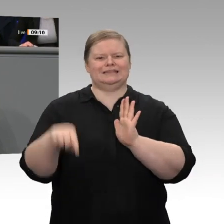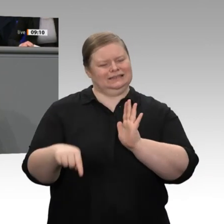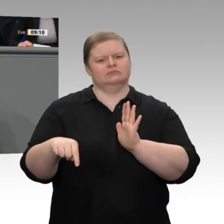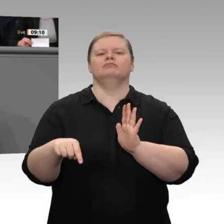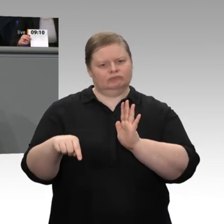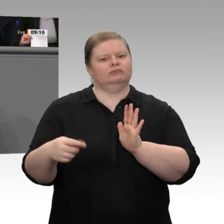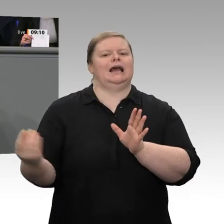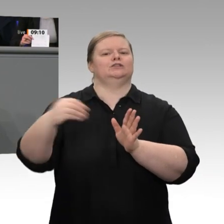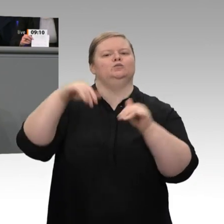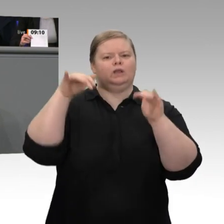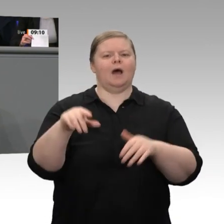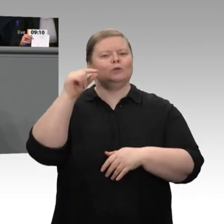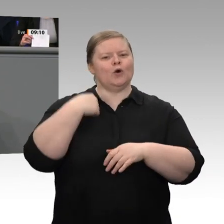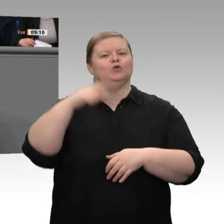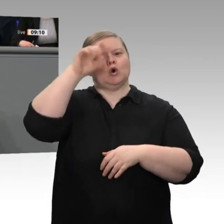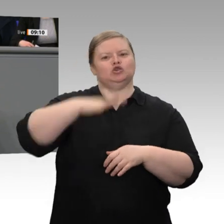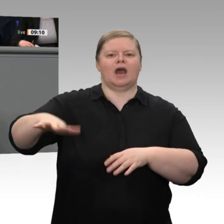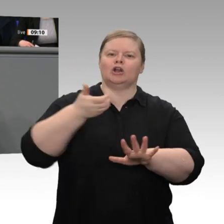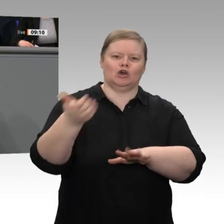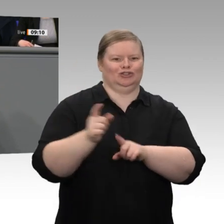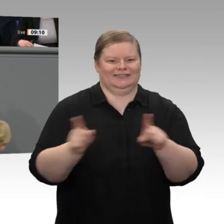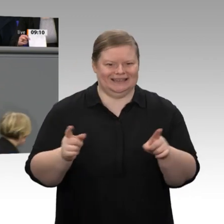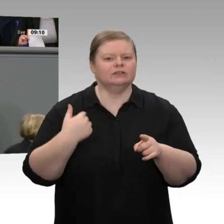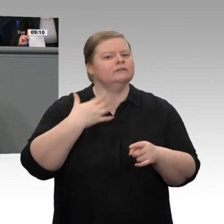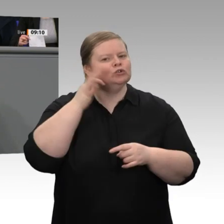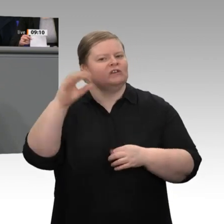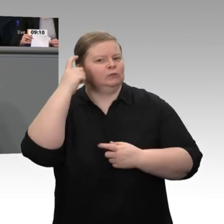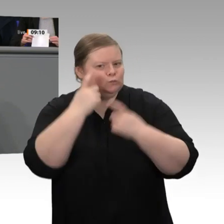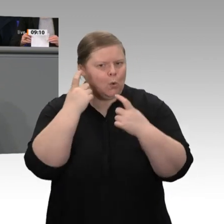nicht im Stich. Wir wollen dafür sorgen - übrigens erstmals in der Geschichte des